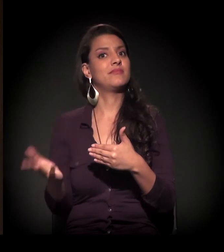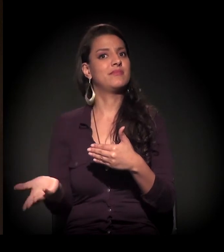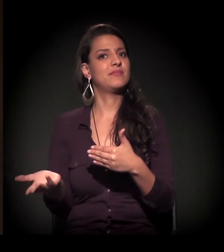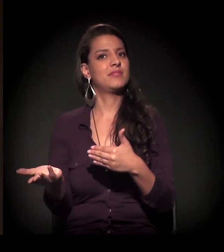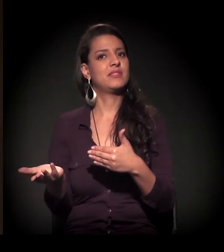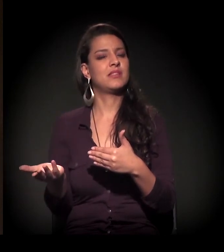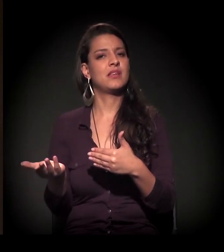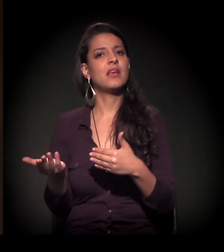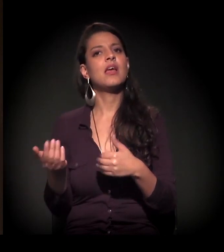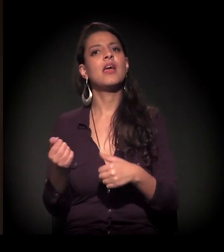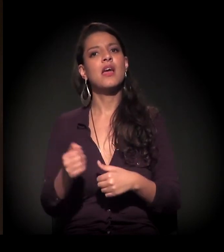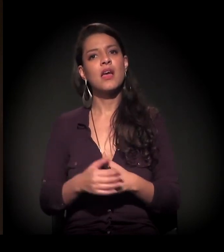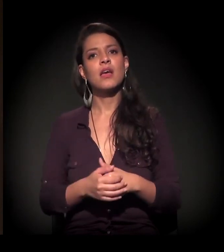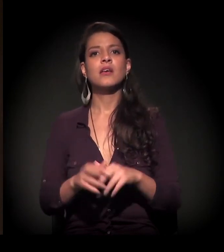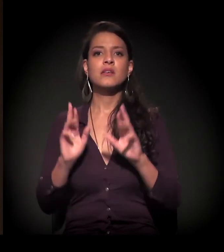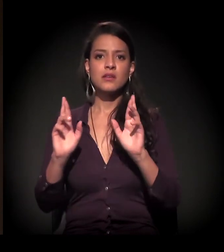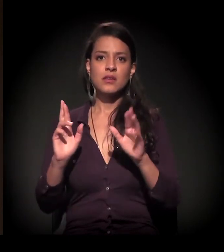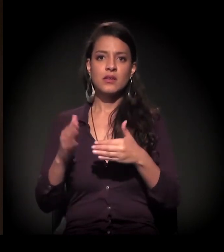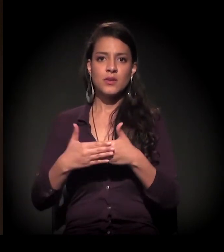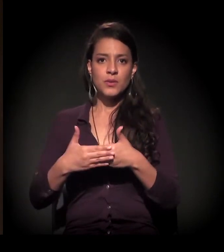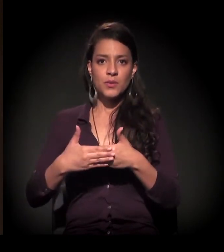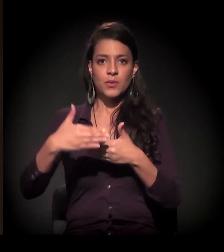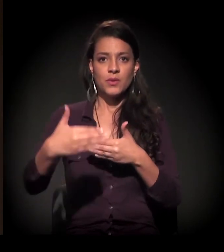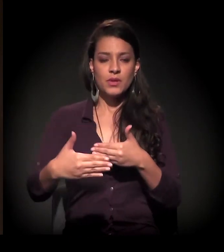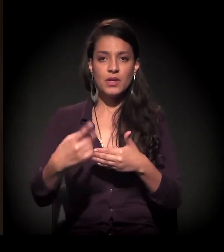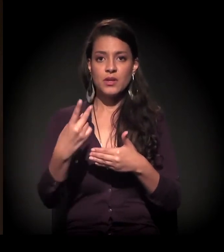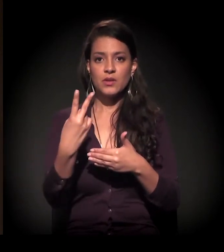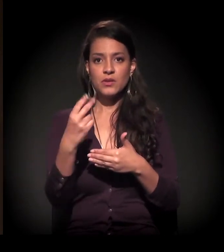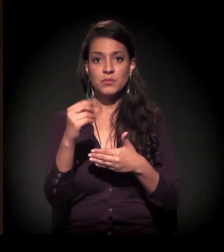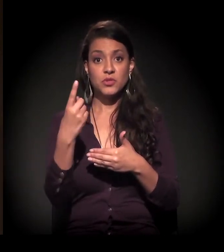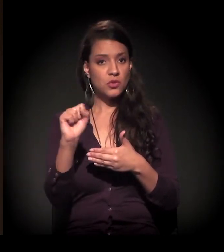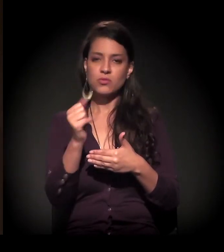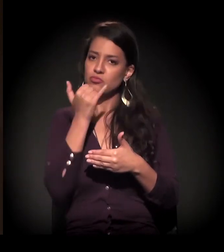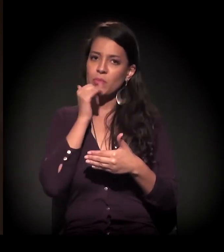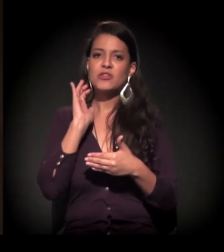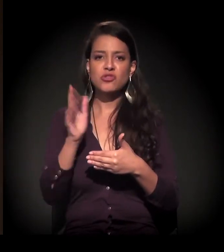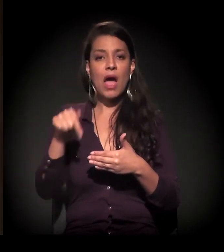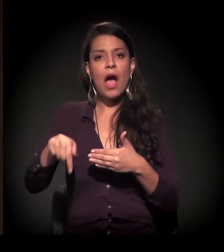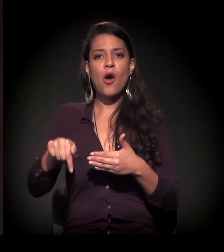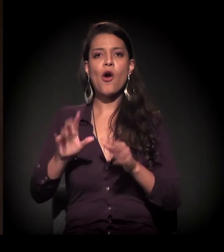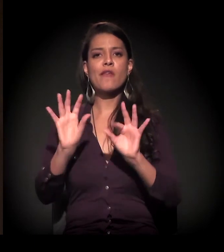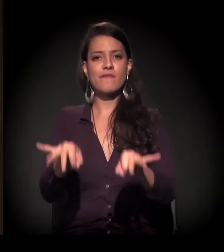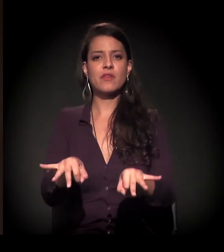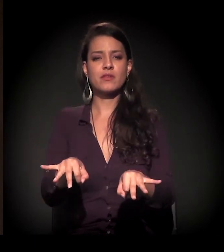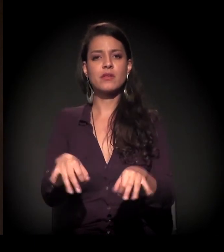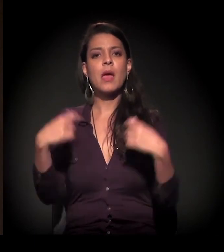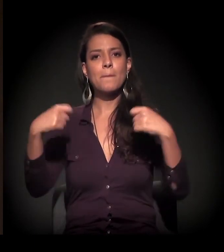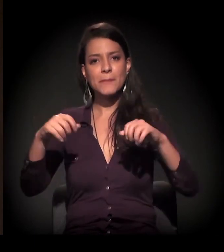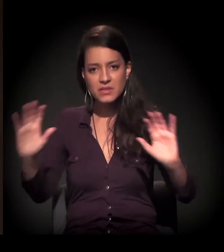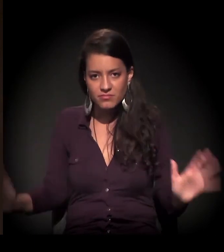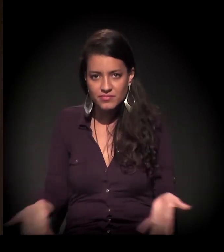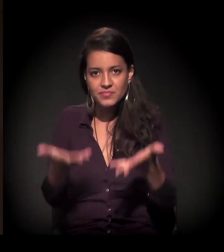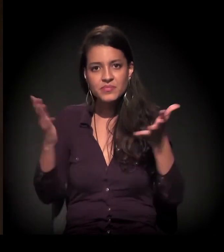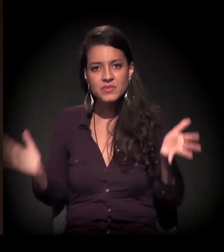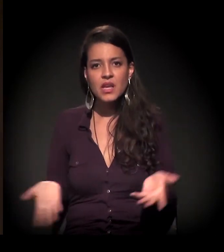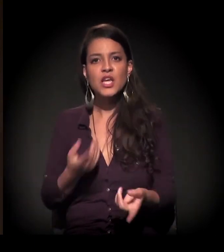Tem gente que acha que esse ciclo se estende até 2018. Para mim, ele se encerrou agora e nós temos que investir cada vez mais nos processos de diálogo,